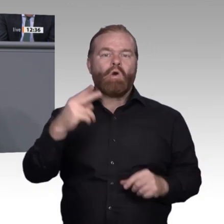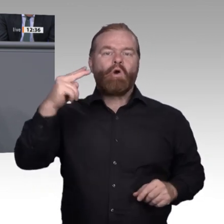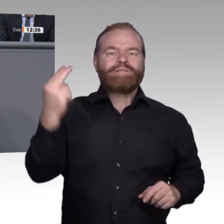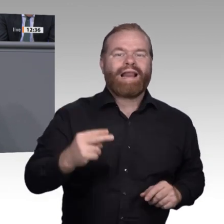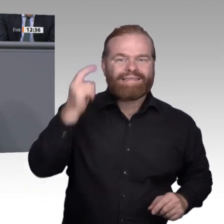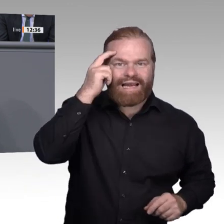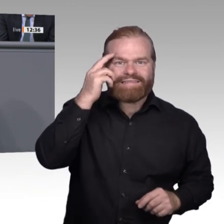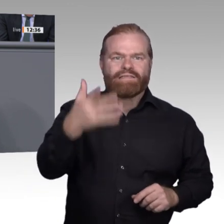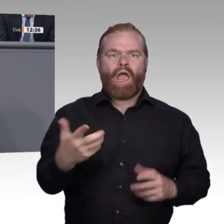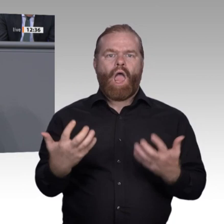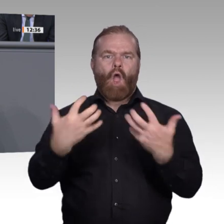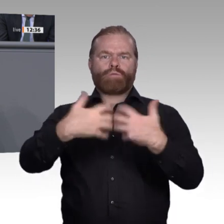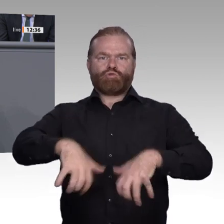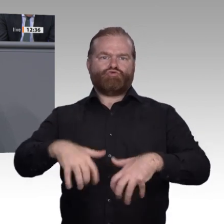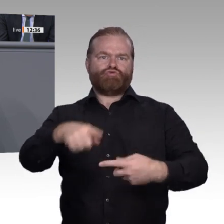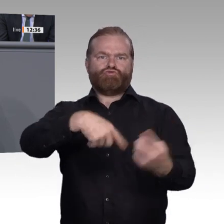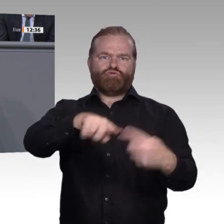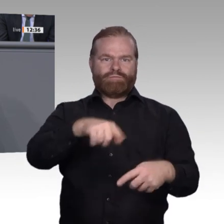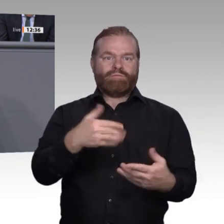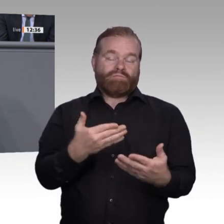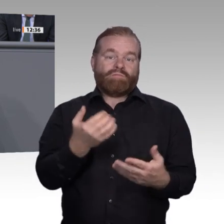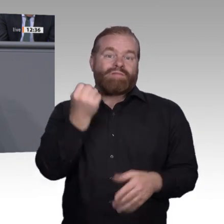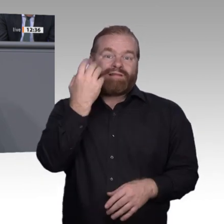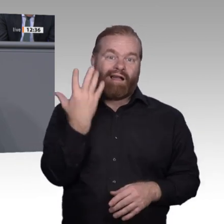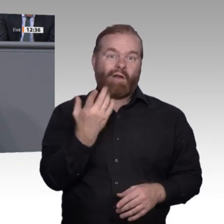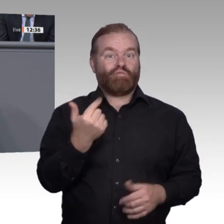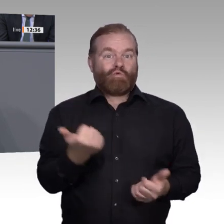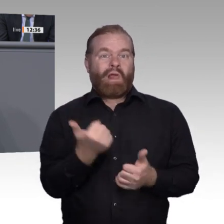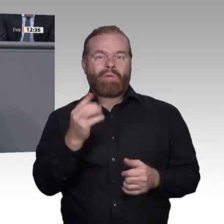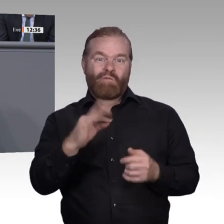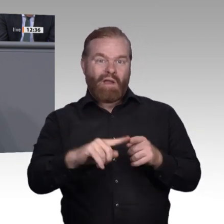entsprechende Weiterentwicklung. Das finden wir gut. Das müssen wir unterstützen.